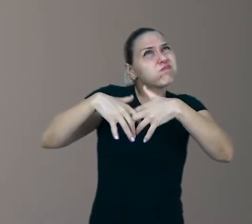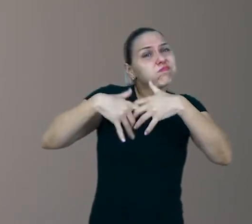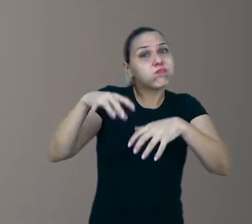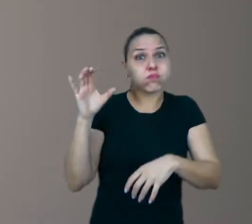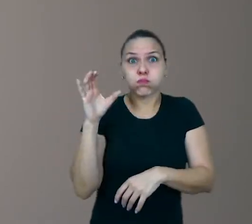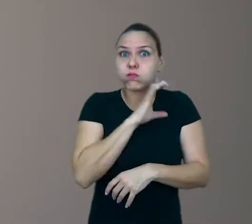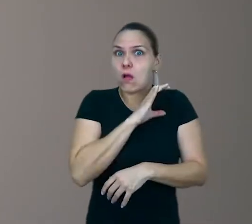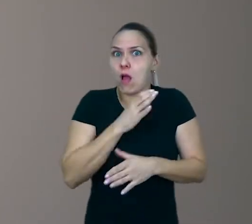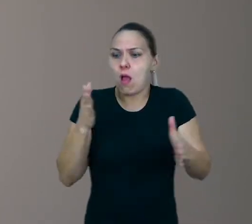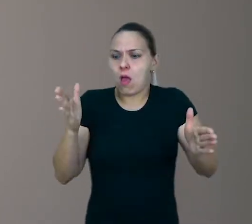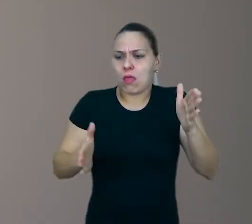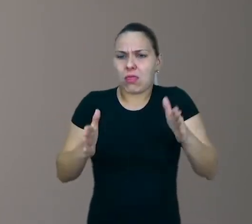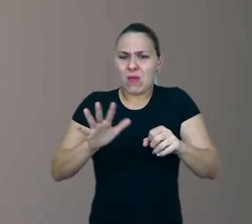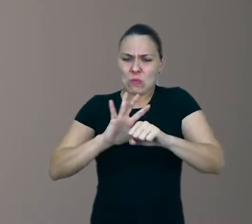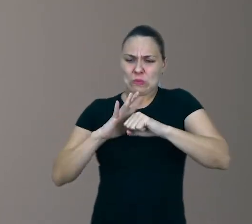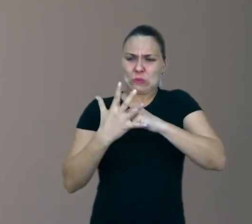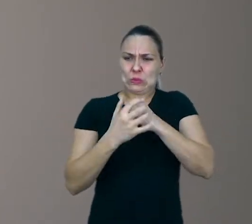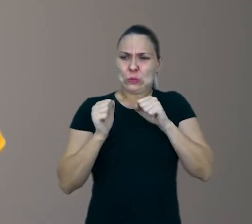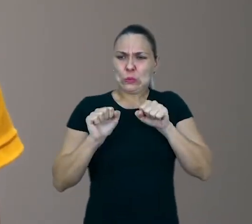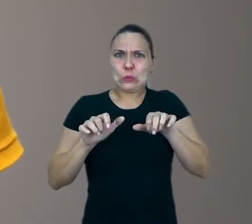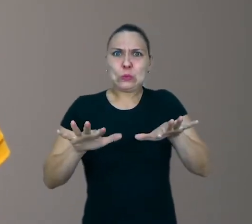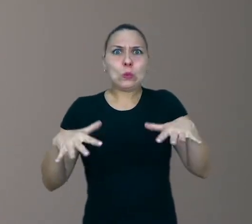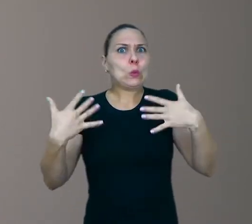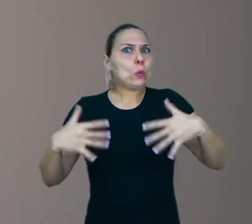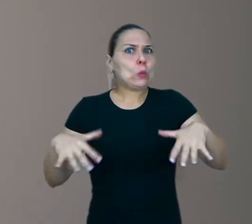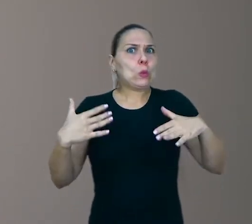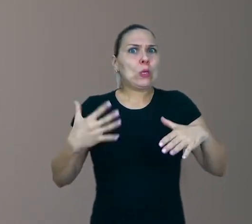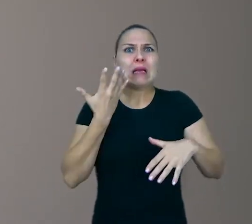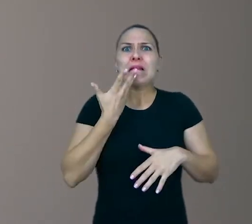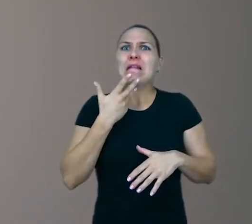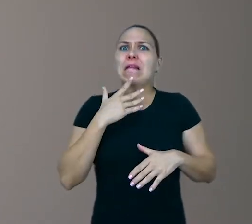sobre estes tempos de pandemia em que as crianças têm que ficar em casa,